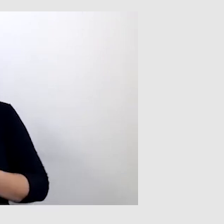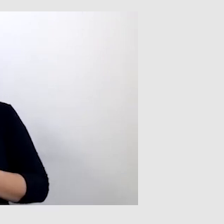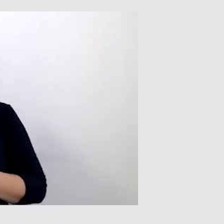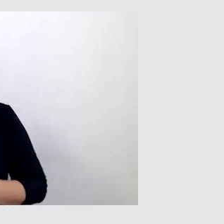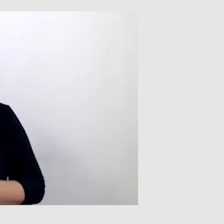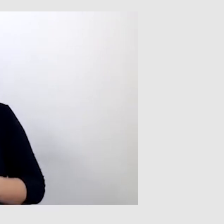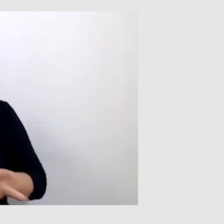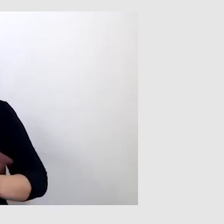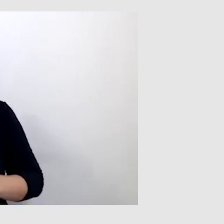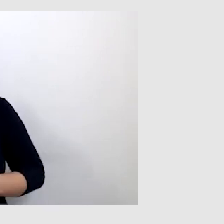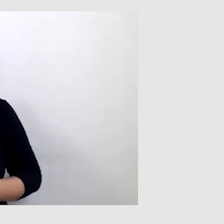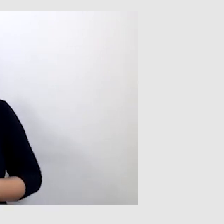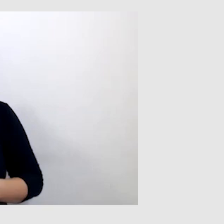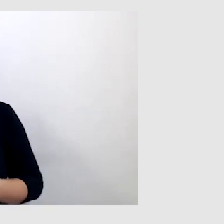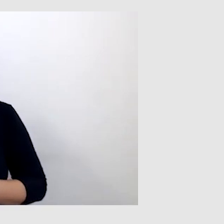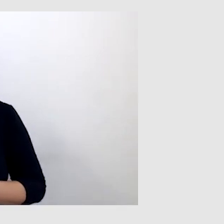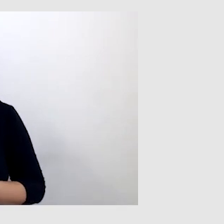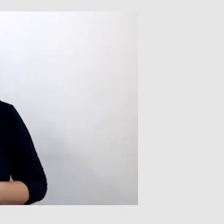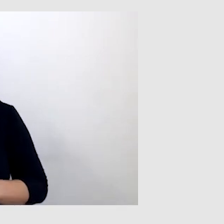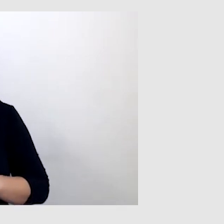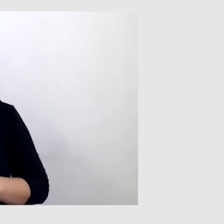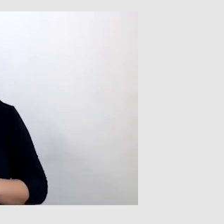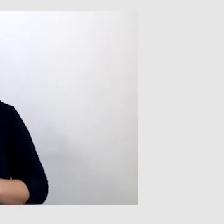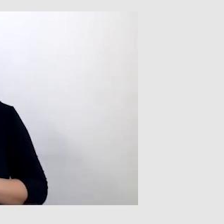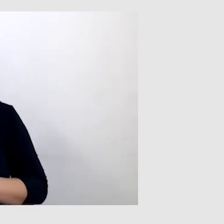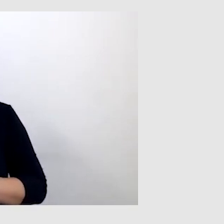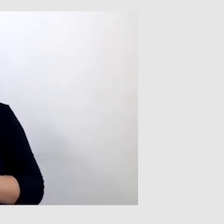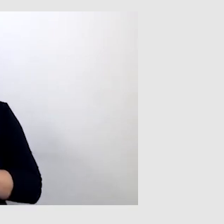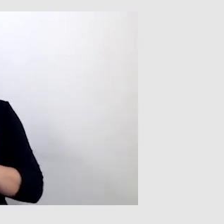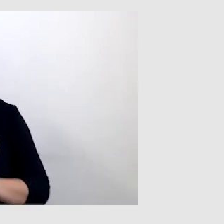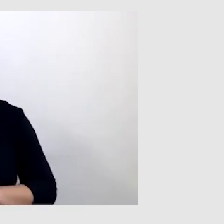bo nie znał na tyle dobrze języka angielskiego, żeby mógł przetłumaczyć na polski.